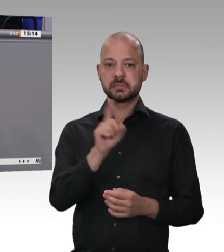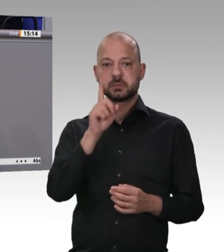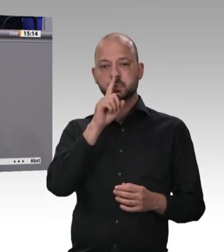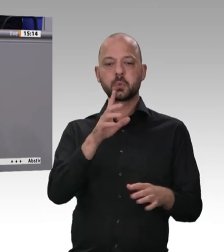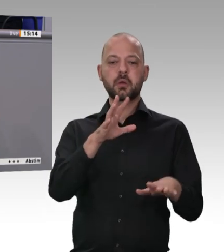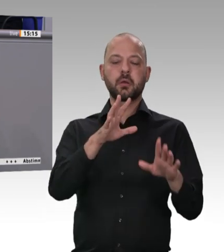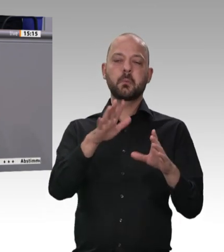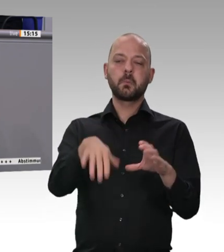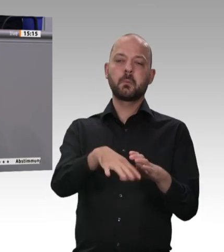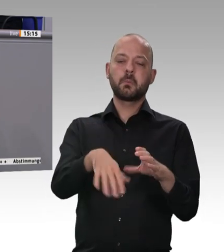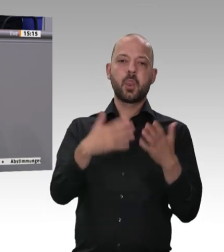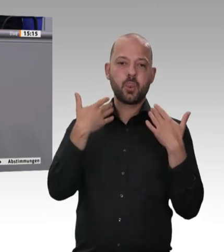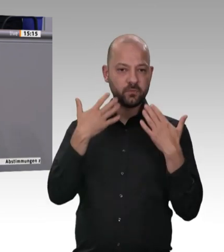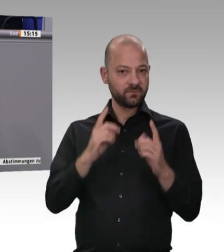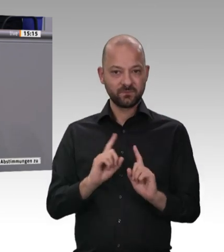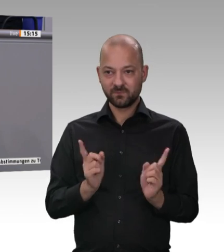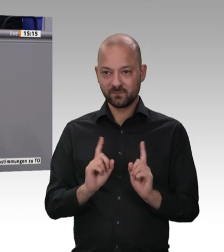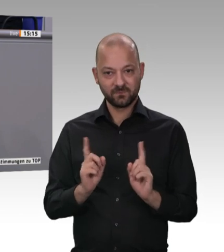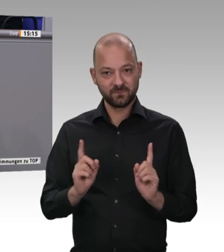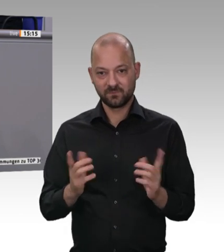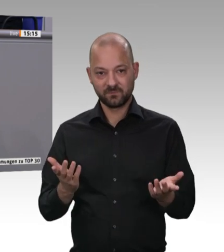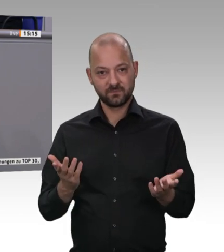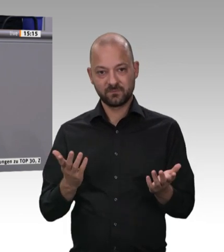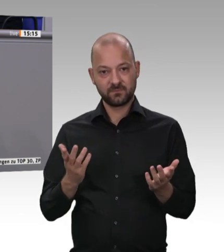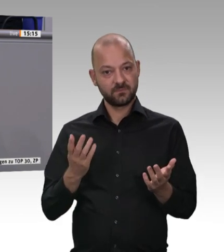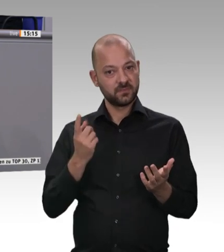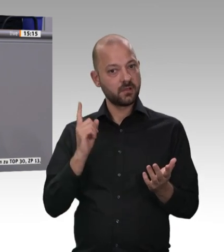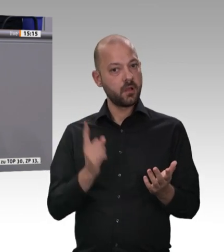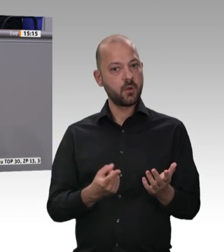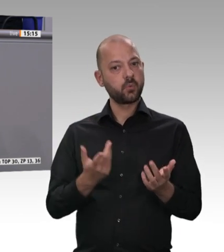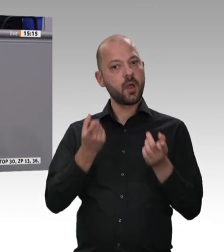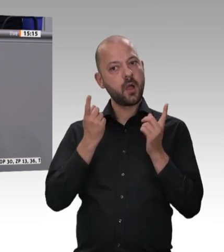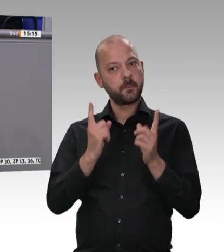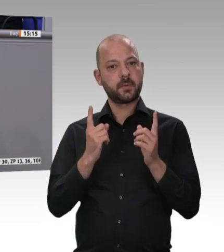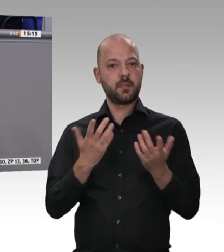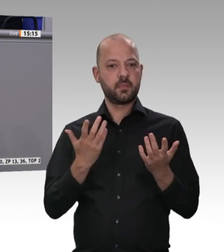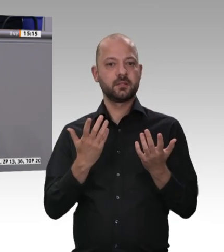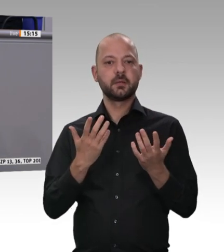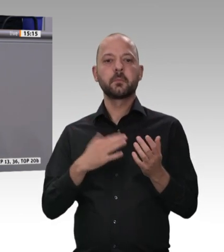dass diese klare Ansage offensichtlich nicht bei jedem richtig und konsequent genug angekommen